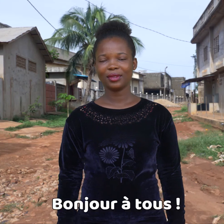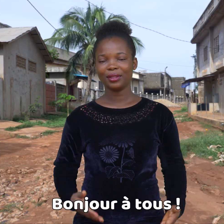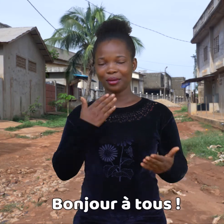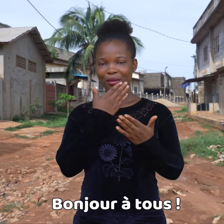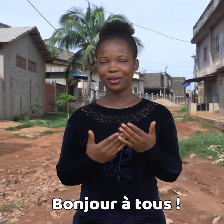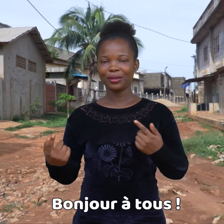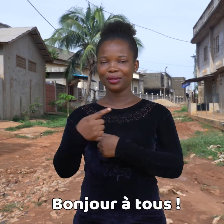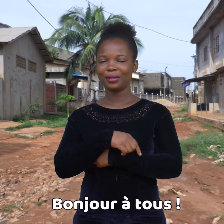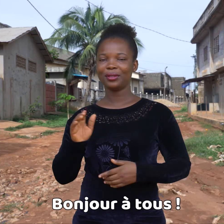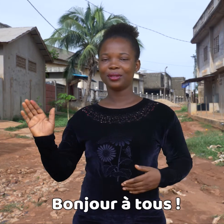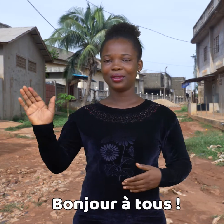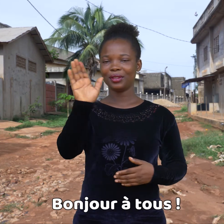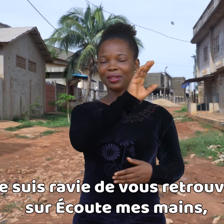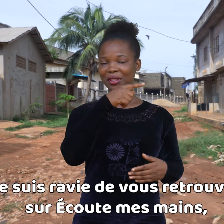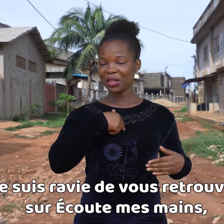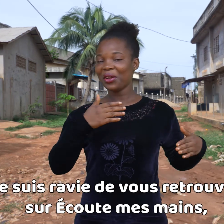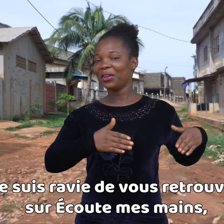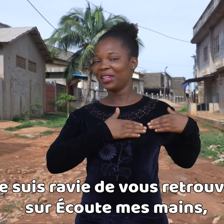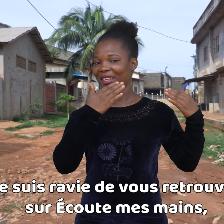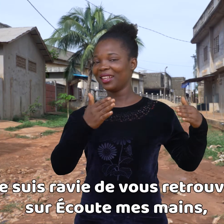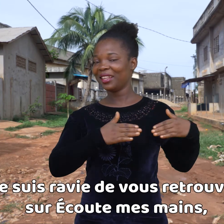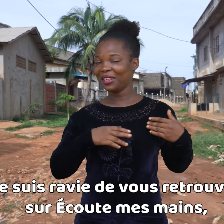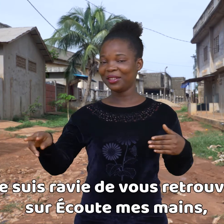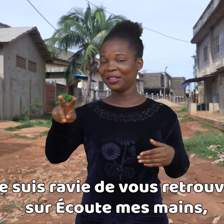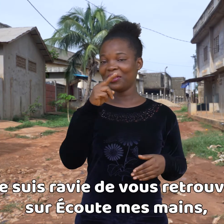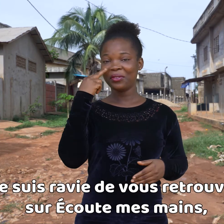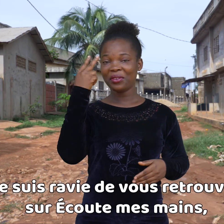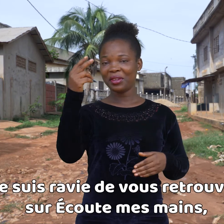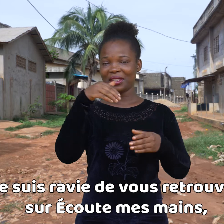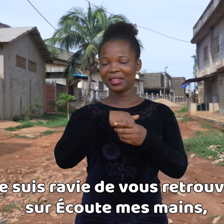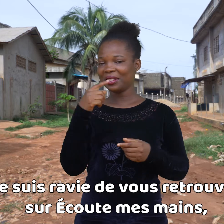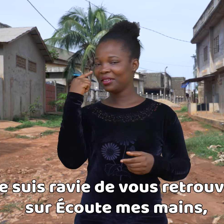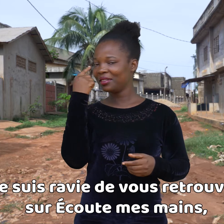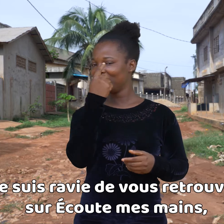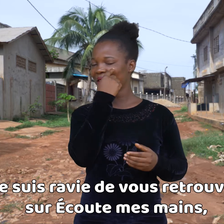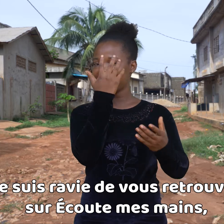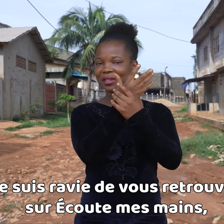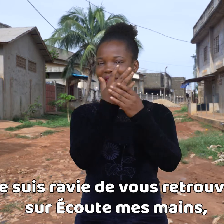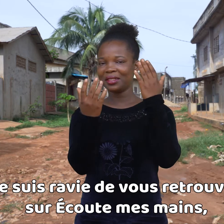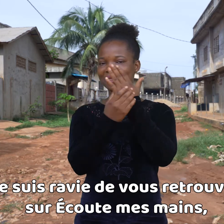Buenos días a todos. Estoy encantada de veros de nuevo en Escucha mis manos,